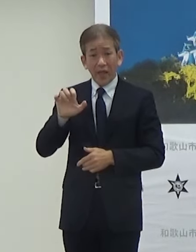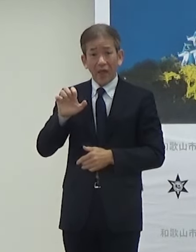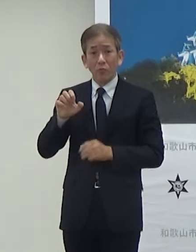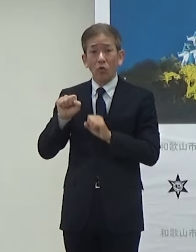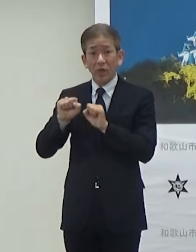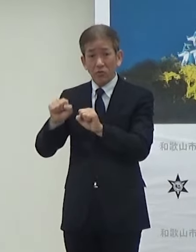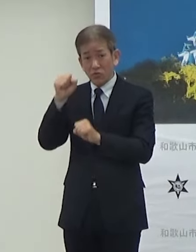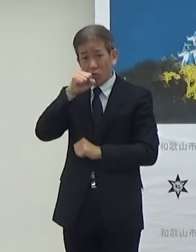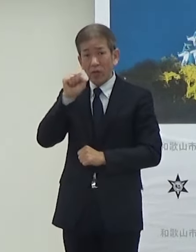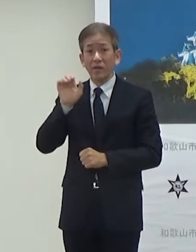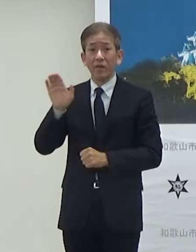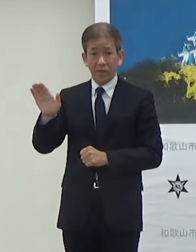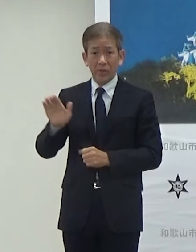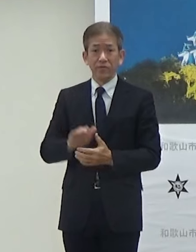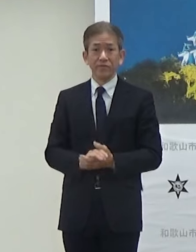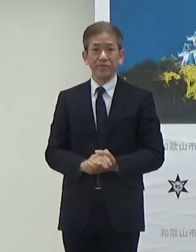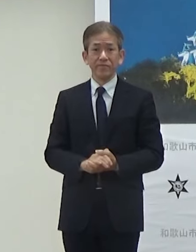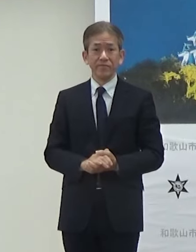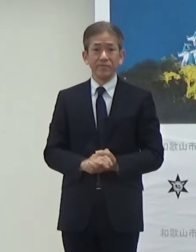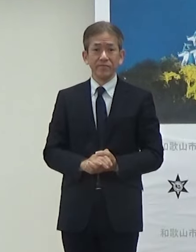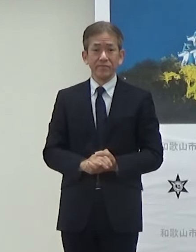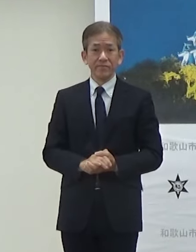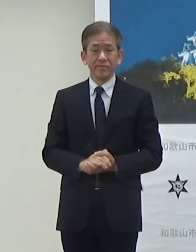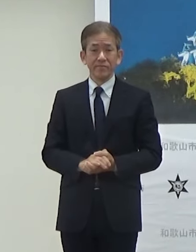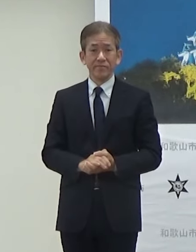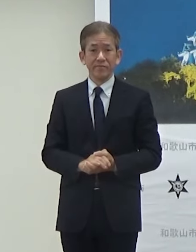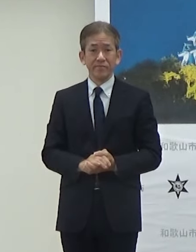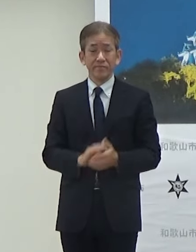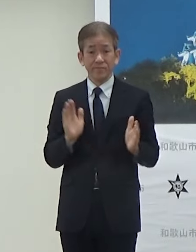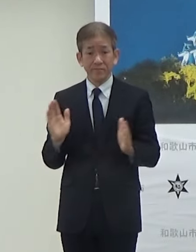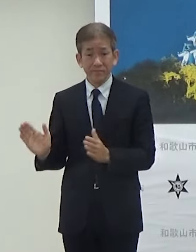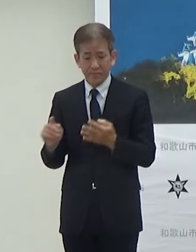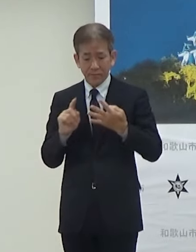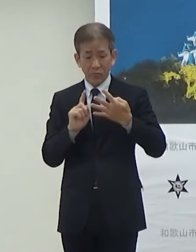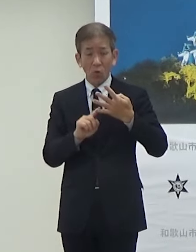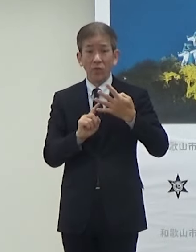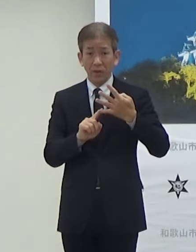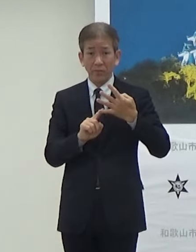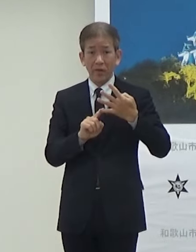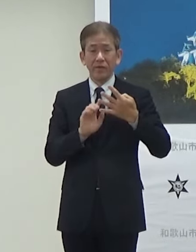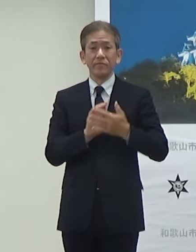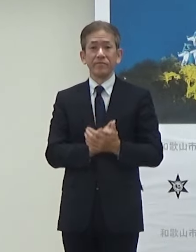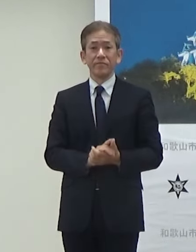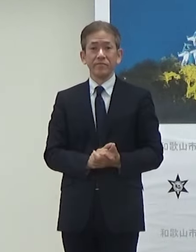次お願いします 最後4点目になります